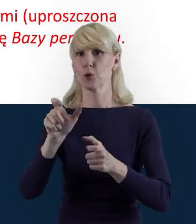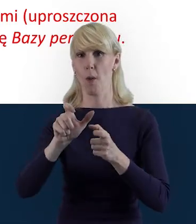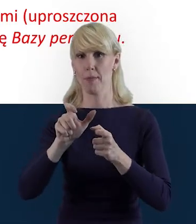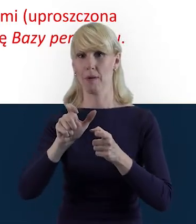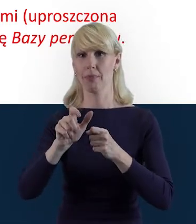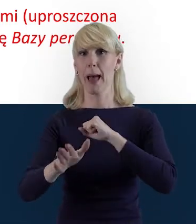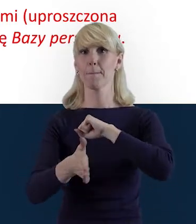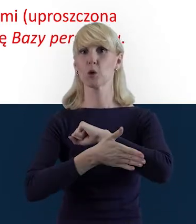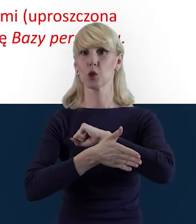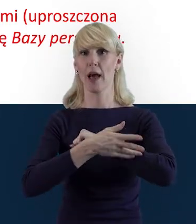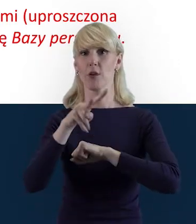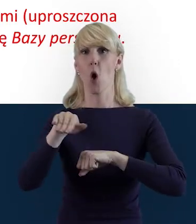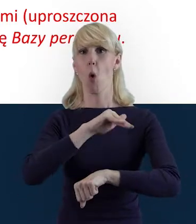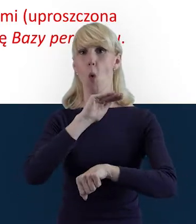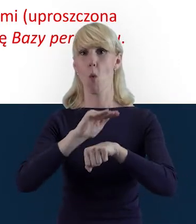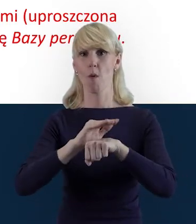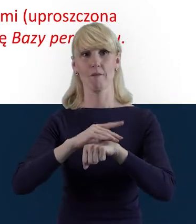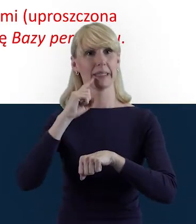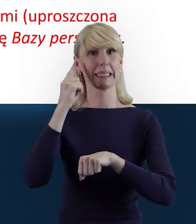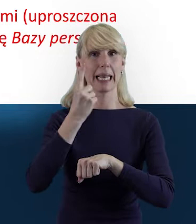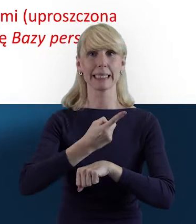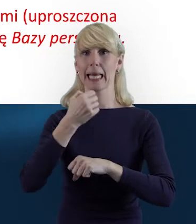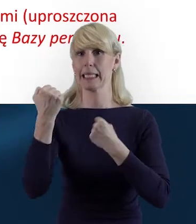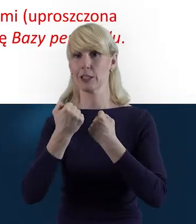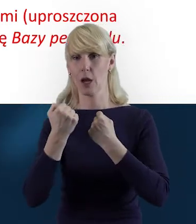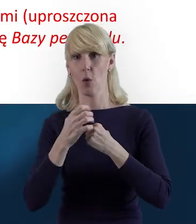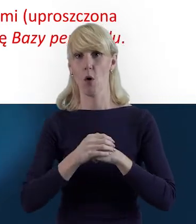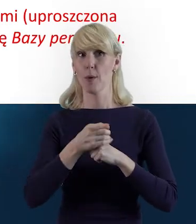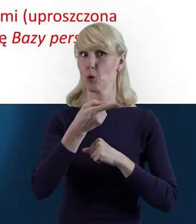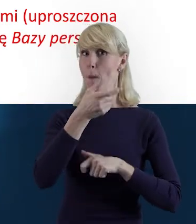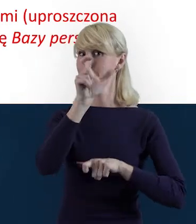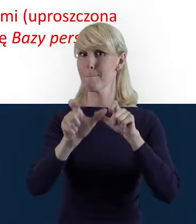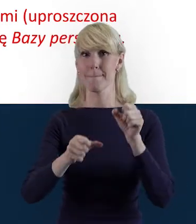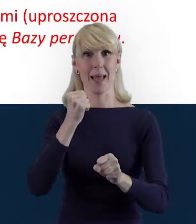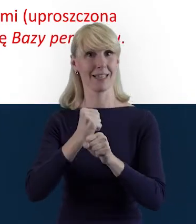ponieważ one nie są personelem projektu. Proszę zwrócić uwagę na to,